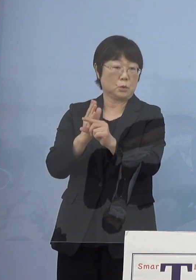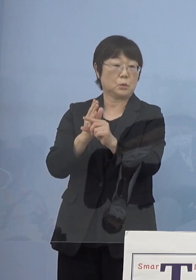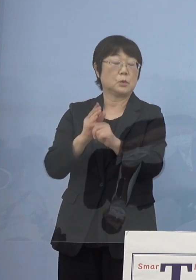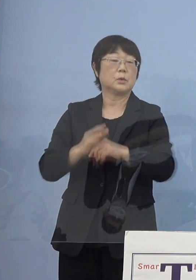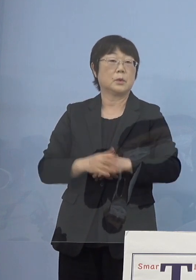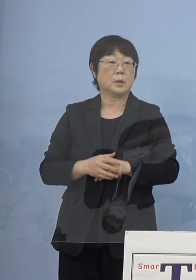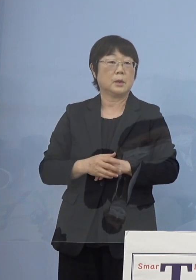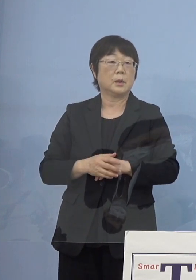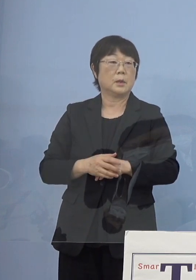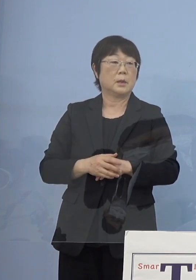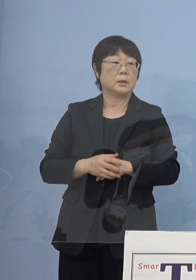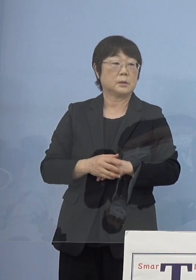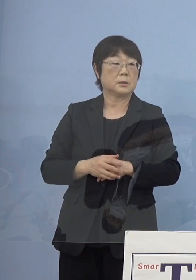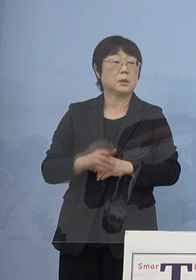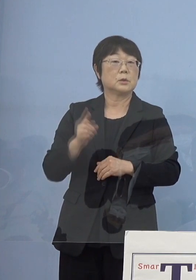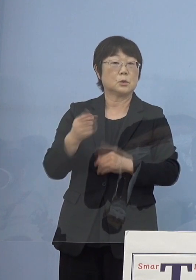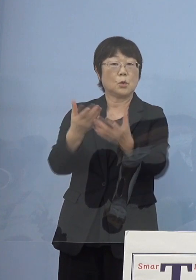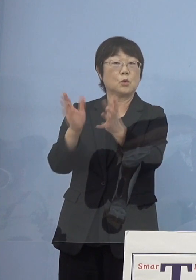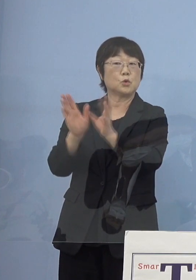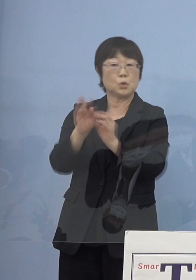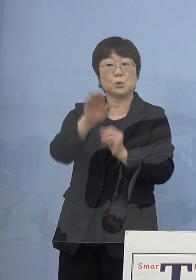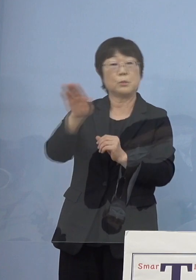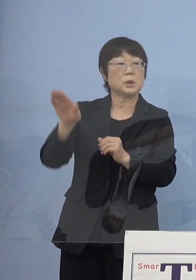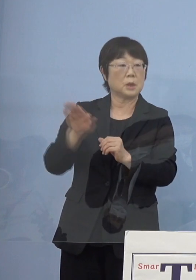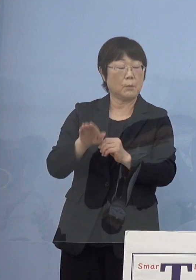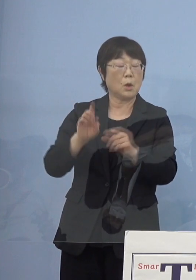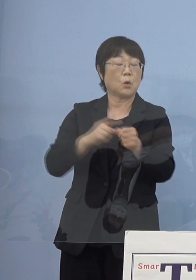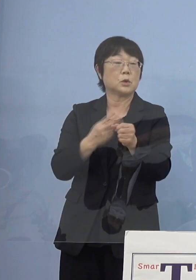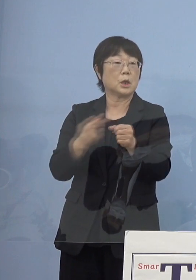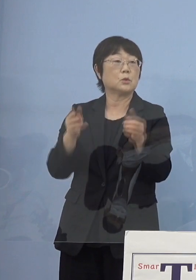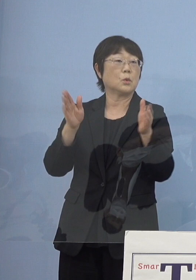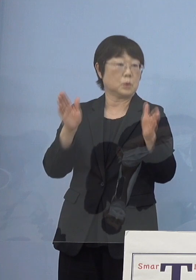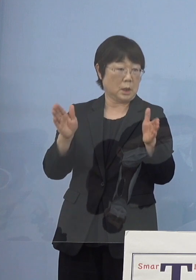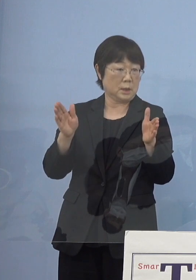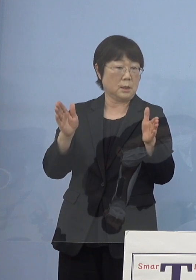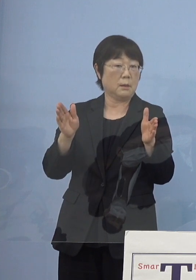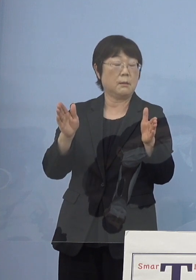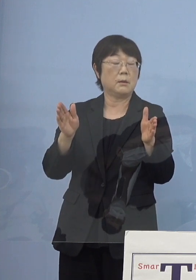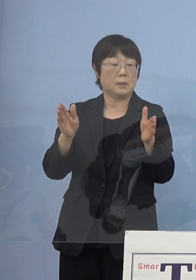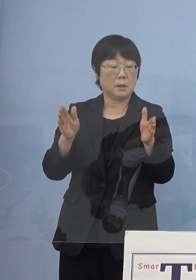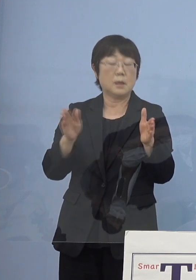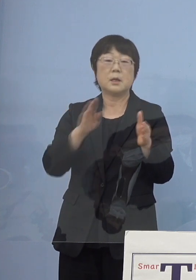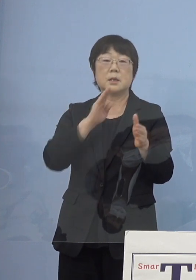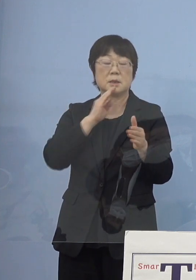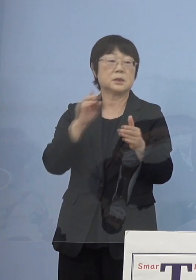こうしたものを損保グループの皆さん方も 今年中にこれを実用していこうと